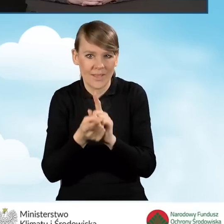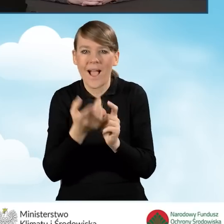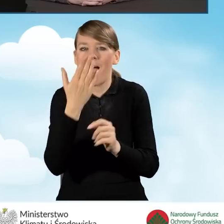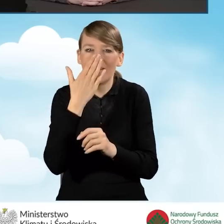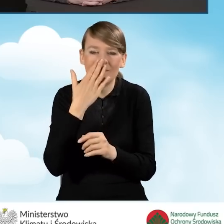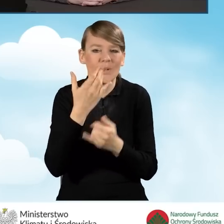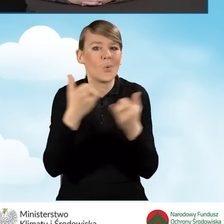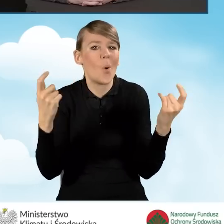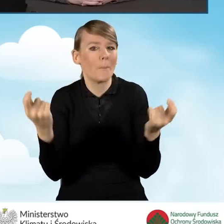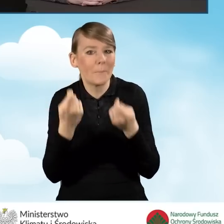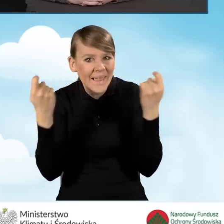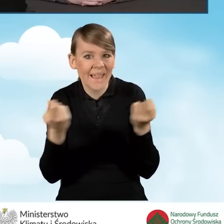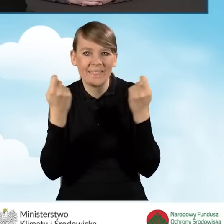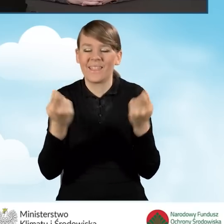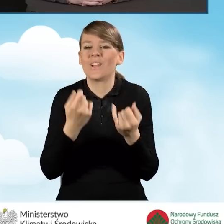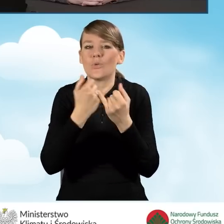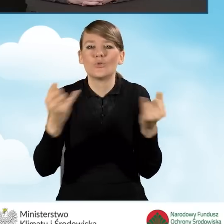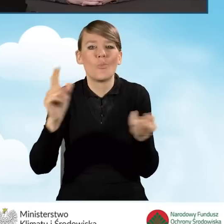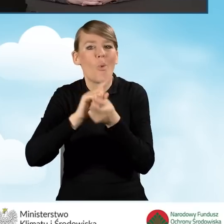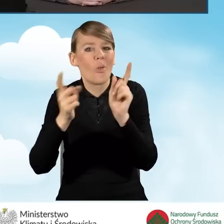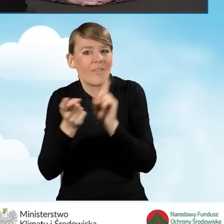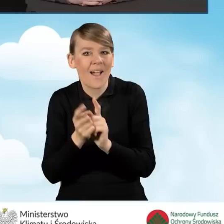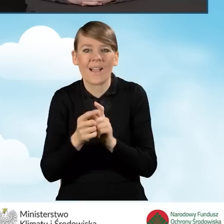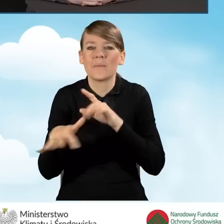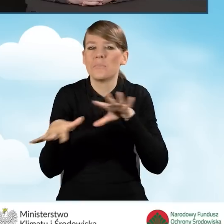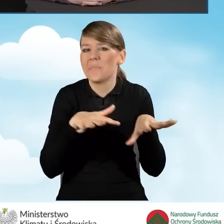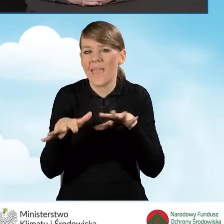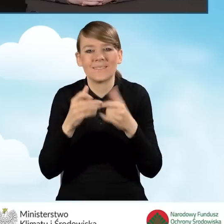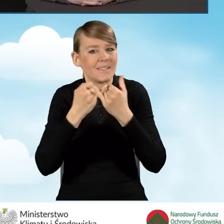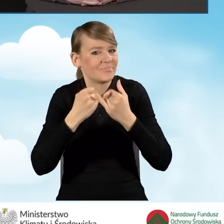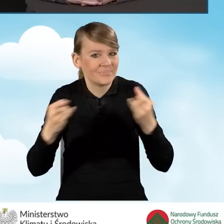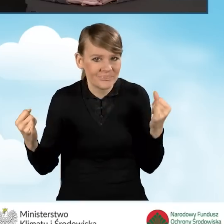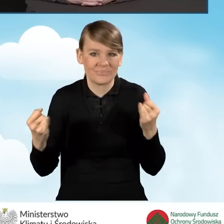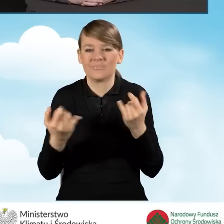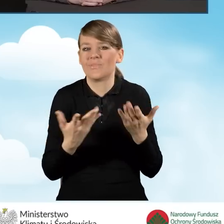i różnego rodzaju spotkania w różnych miejscach czy w, czy w świetlicach,